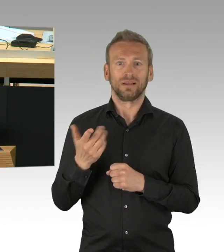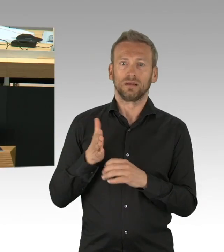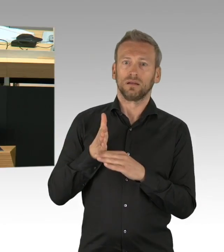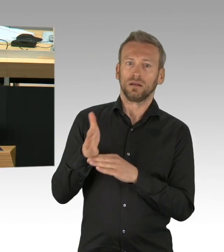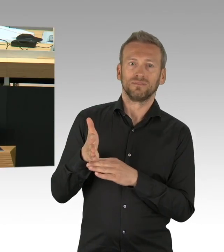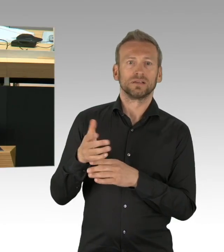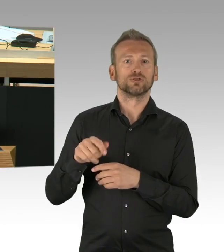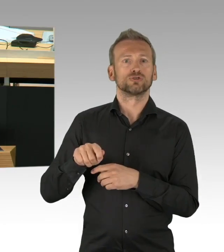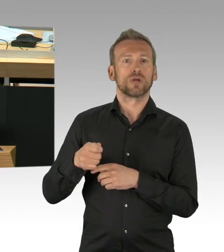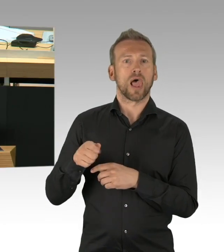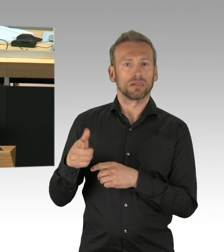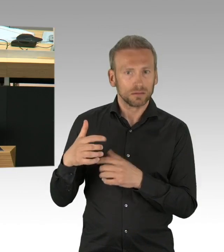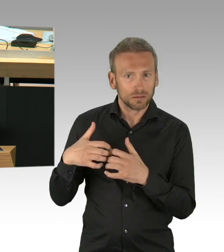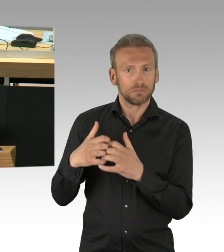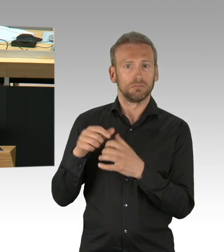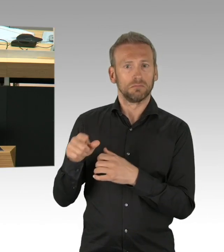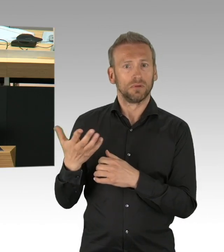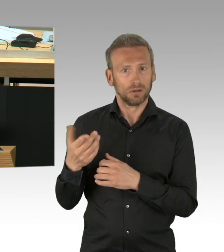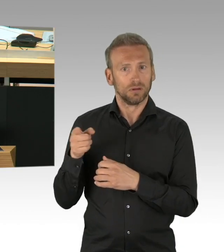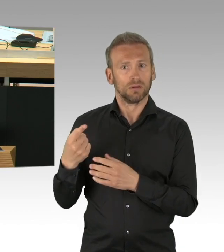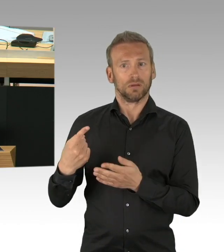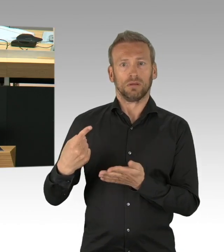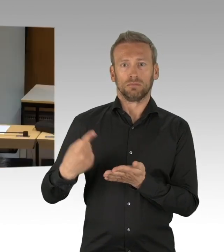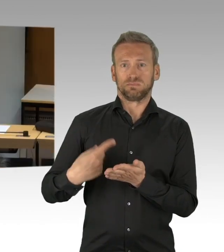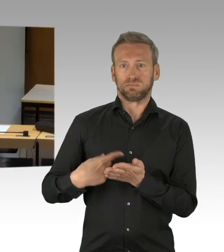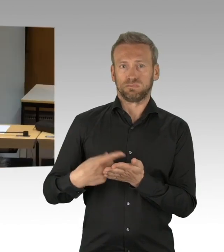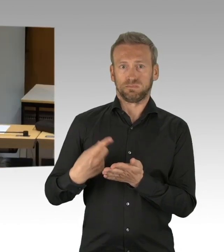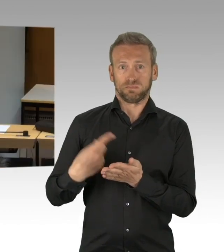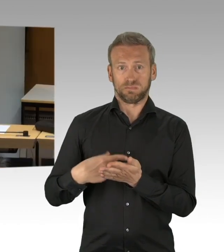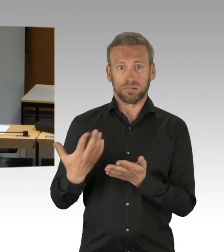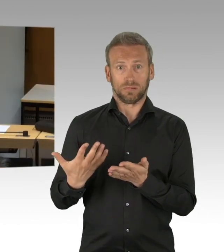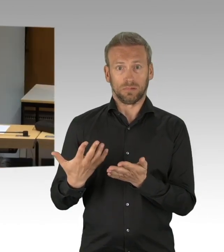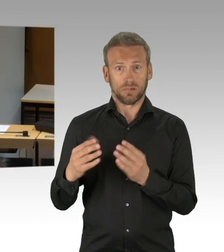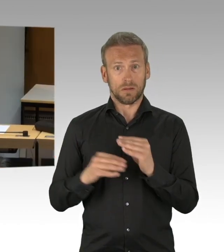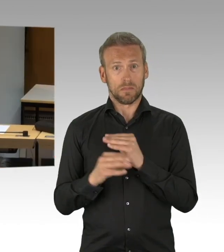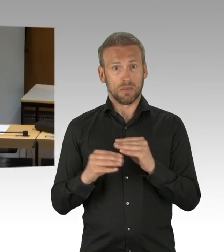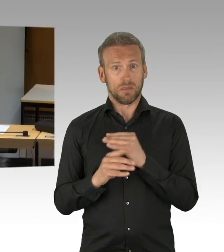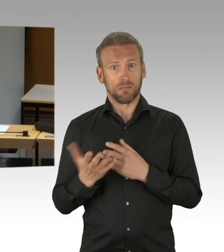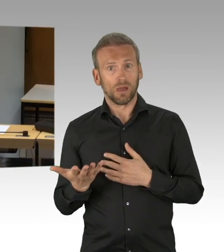(Zwischenrufe) also, von daher, die FDP hat sich hier pro-aktiv an dieser Diskussion und an den Maßnahmen beteiligt,